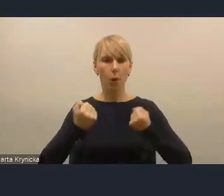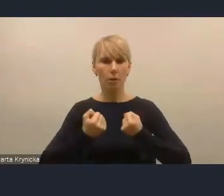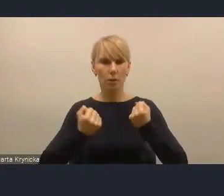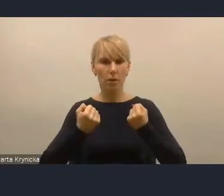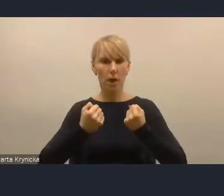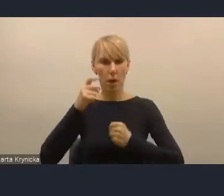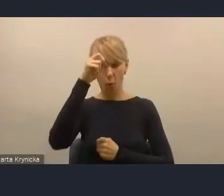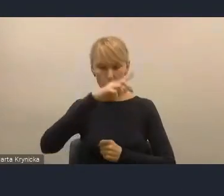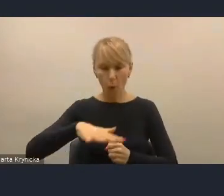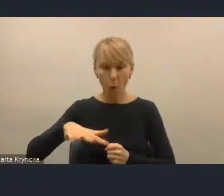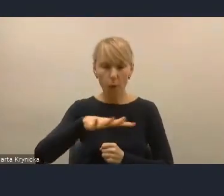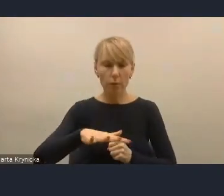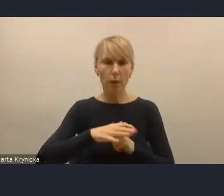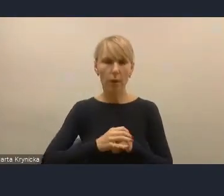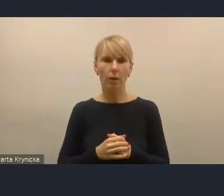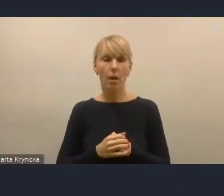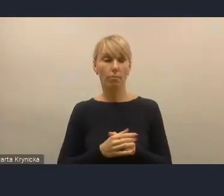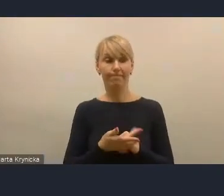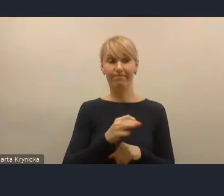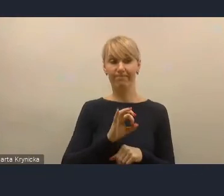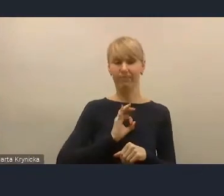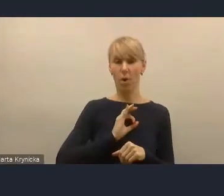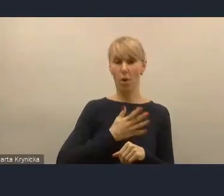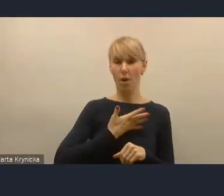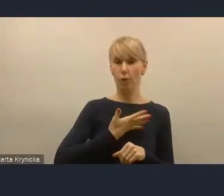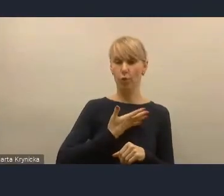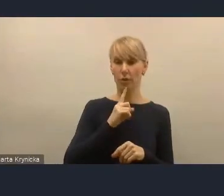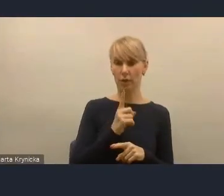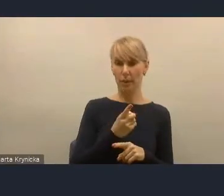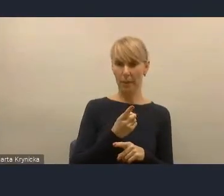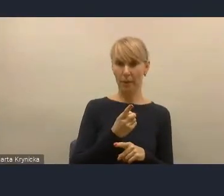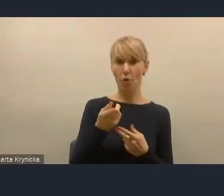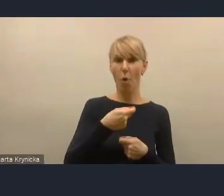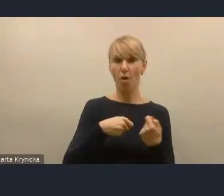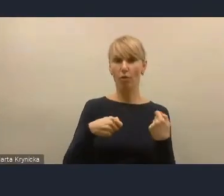które oczywiście w moim odczuciu jest tym kluczem do tak szeroko